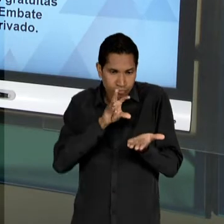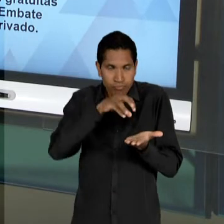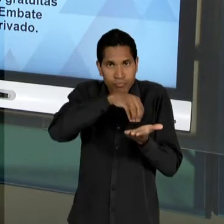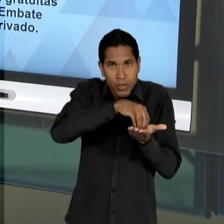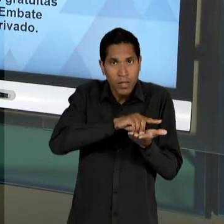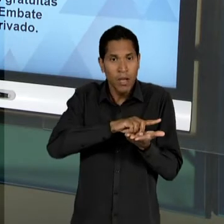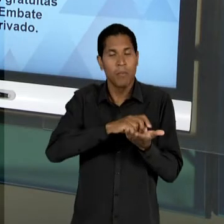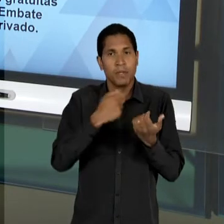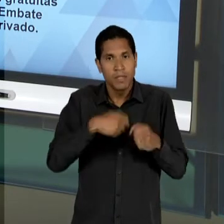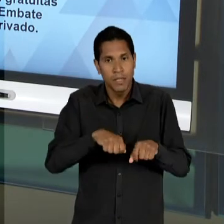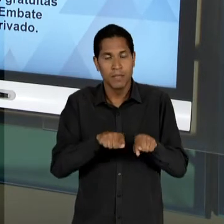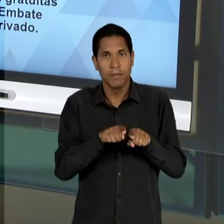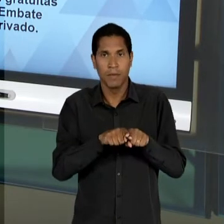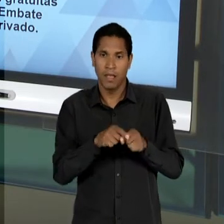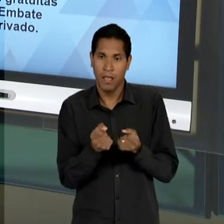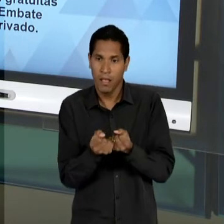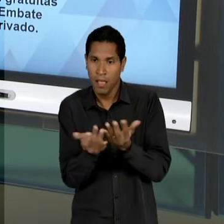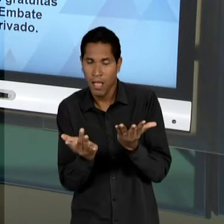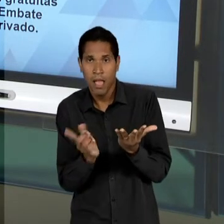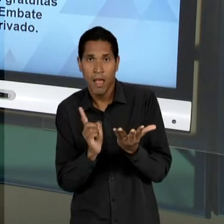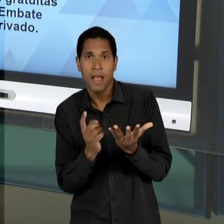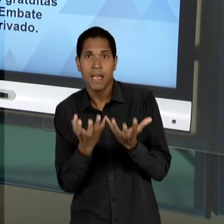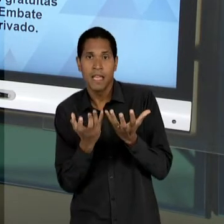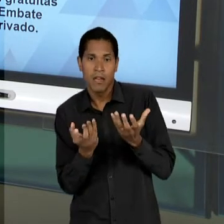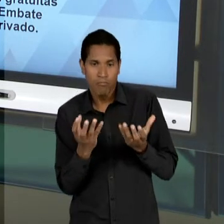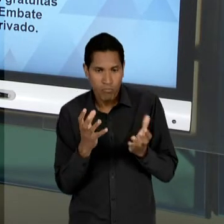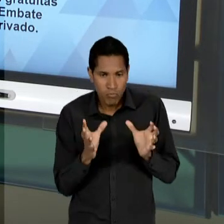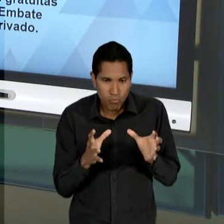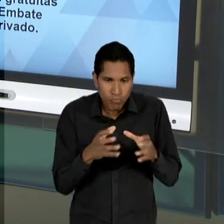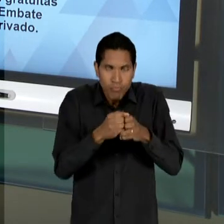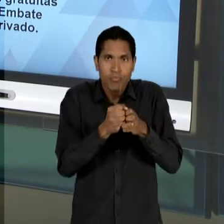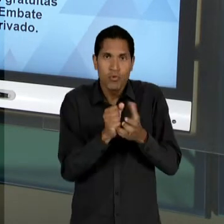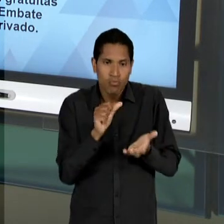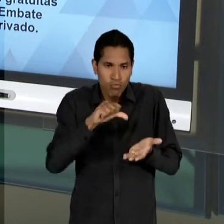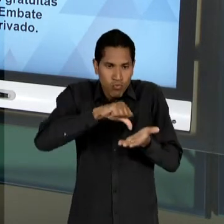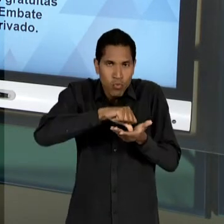CENTRALIZAÇÃO, DE UMA CONCENTRAÇÃO DE PODER NO